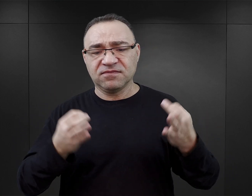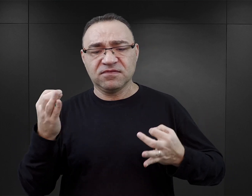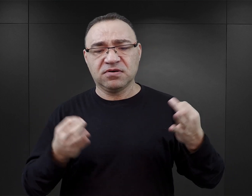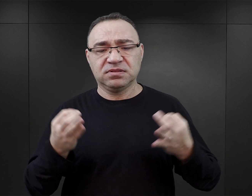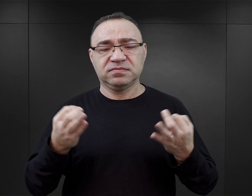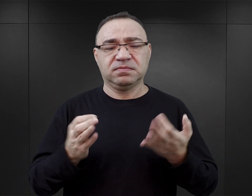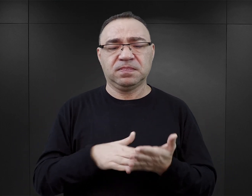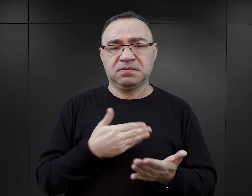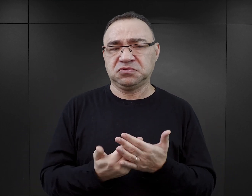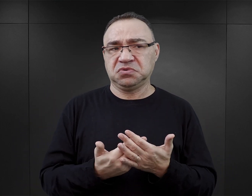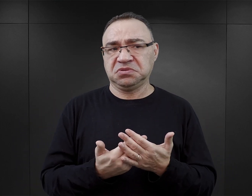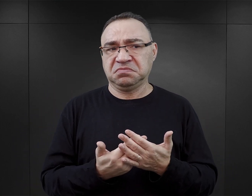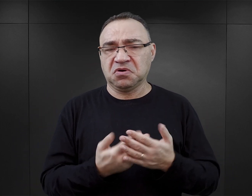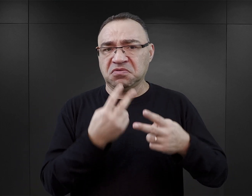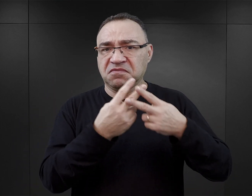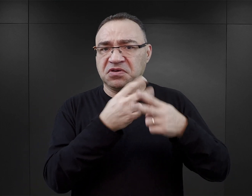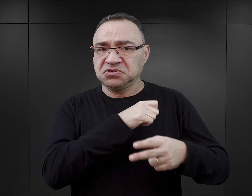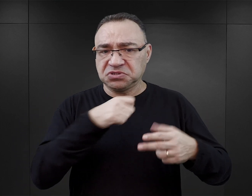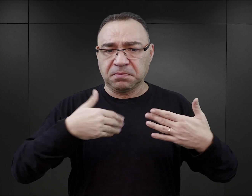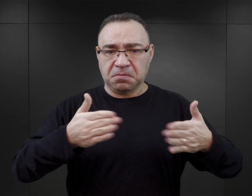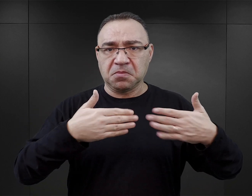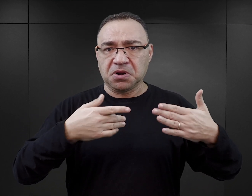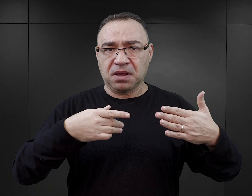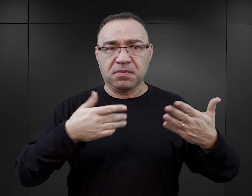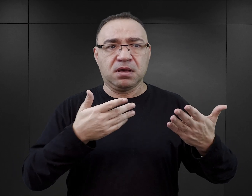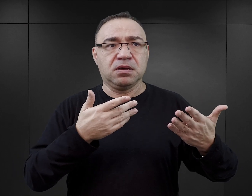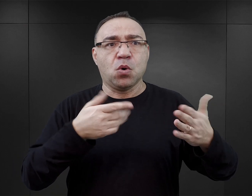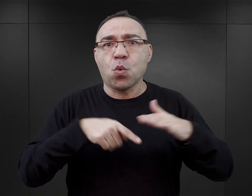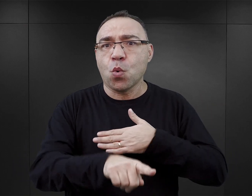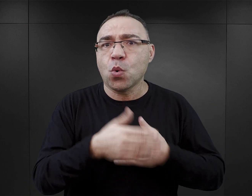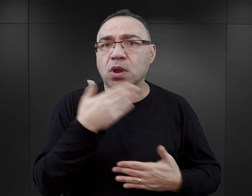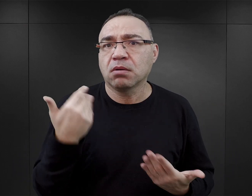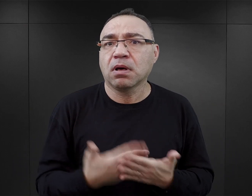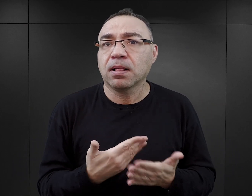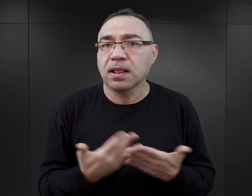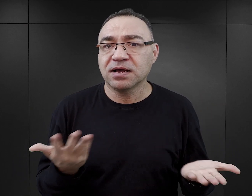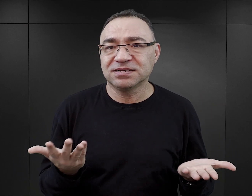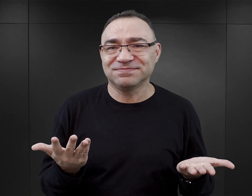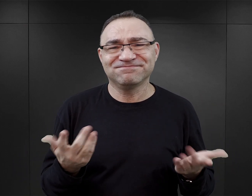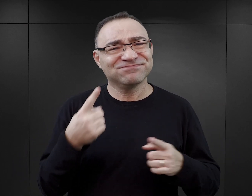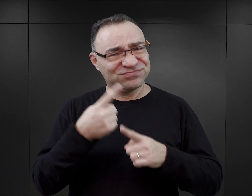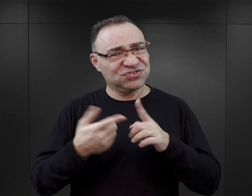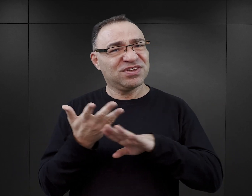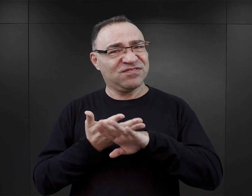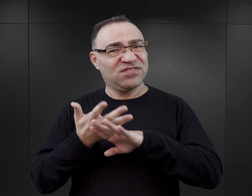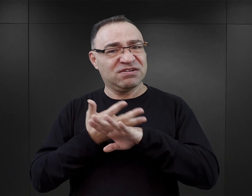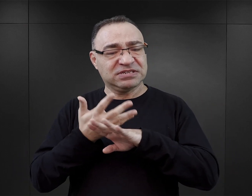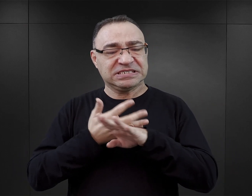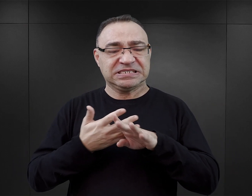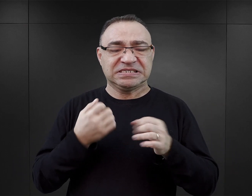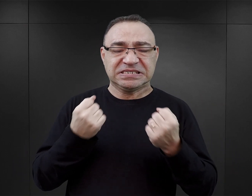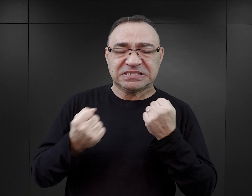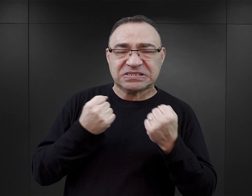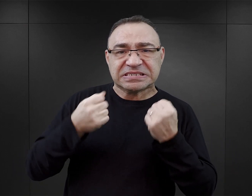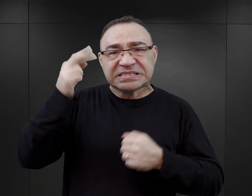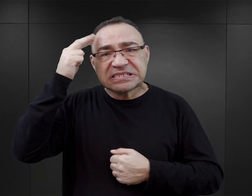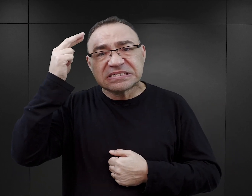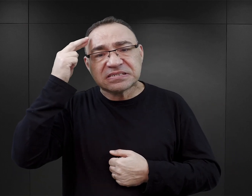chociażby to, dlaczego więzień, który wyszedł za bramę, zwyczajnie nie uciekł. To zafałszowanie tej rzeczywistości utrudnia czytelnikowi zrozumienie tego,